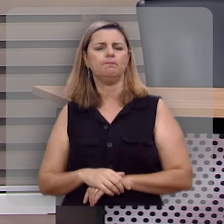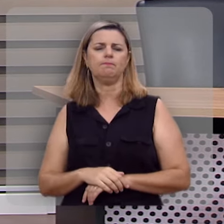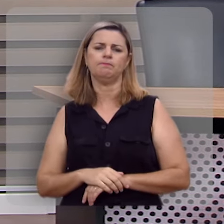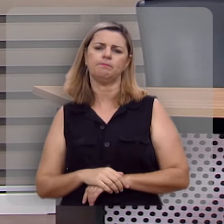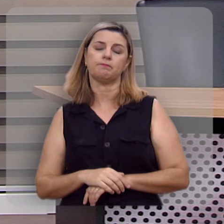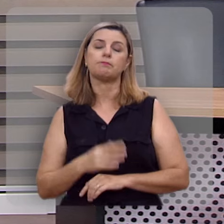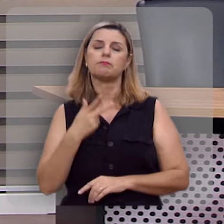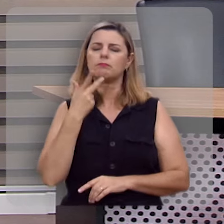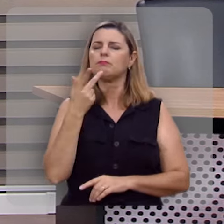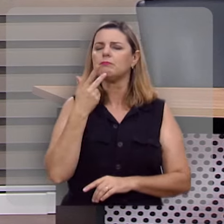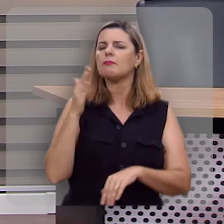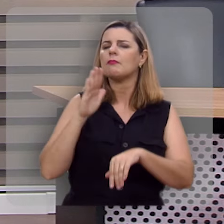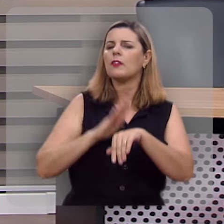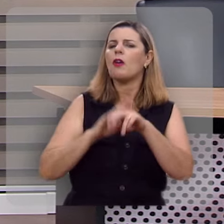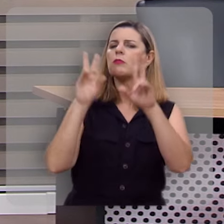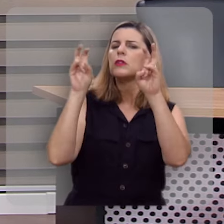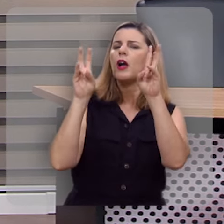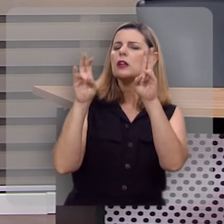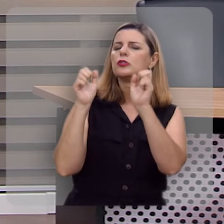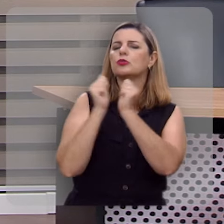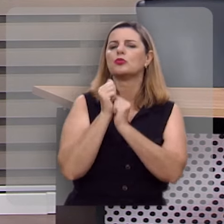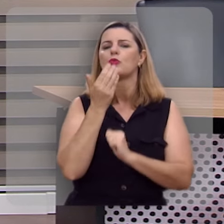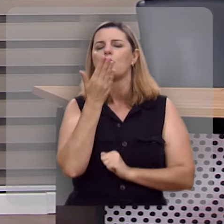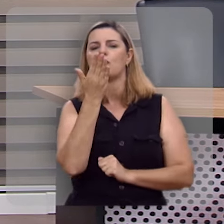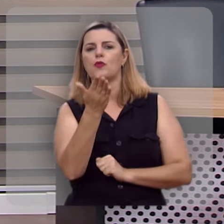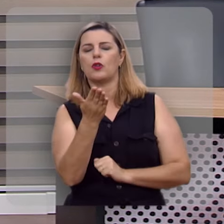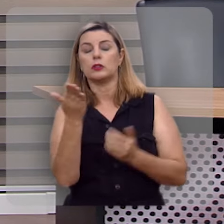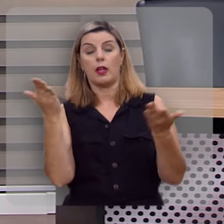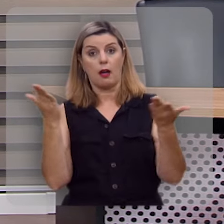Pois eu quero tratar deste assunto com você, neste momento.